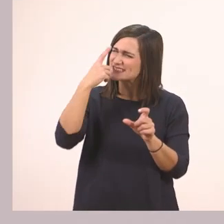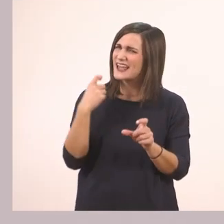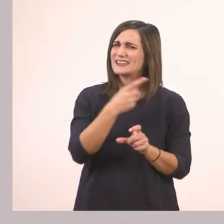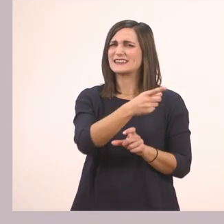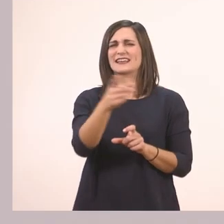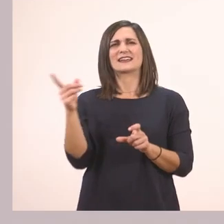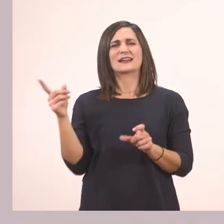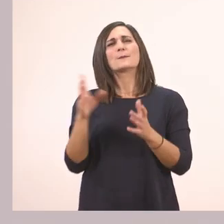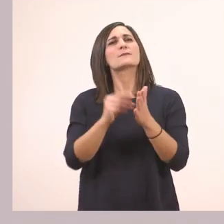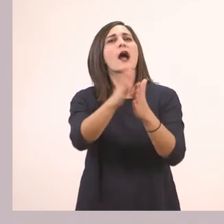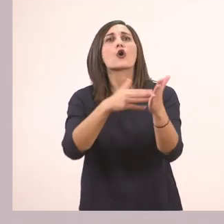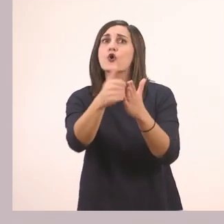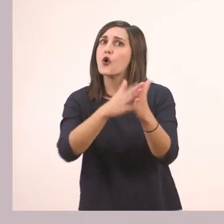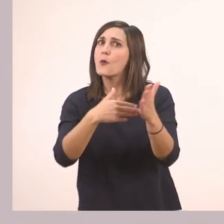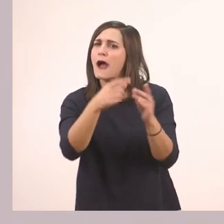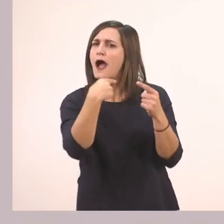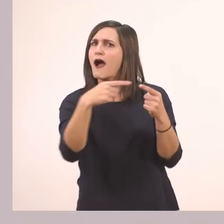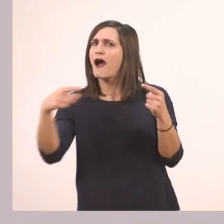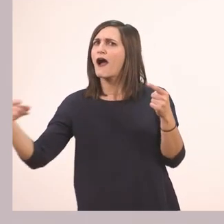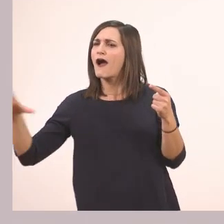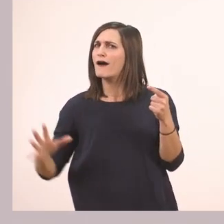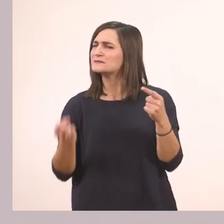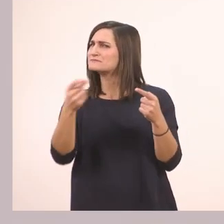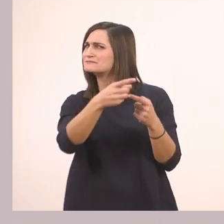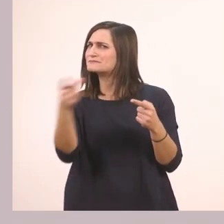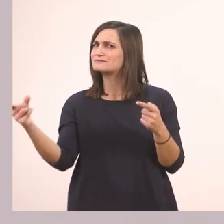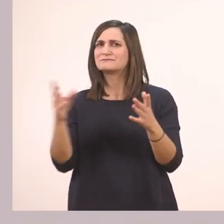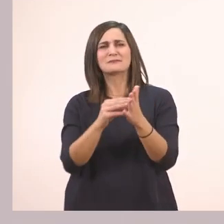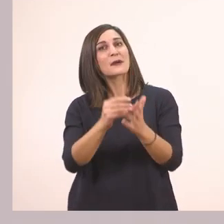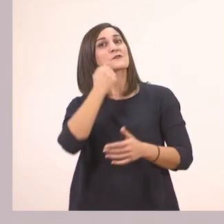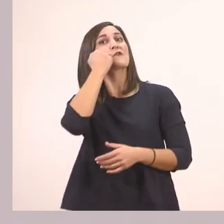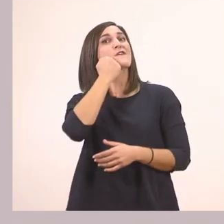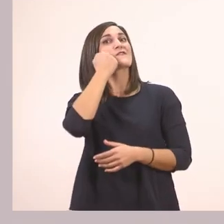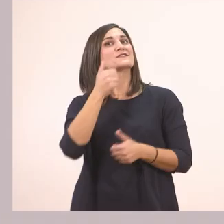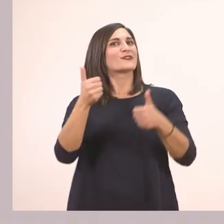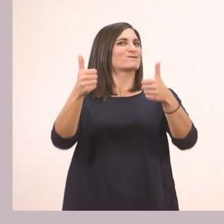Δείτε τα χρώματα μήπως έχουμε κανένα. Το κόκκινο. Πολύ ωραία!